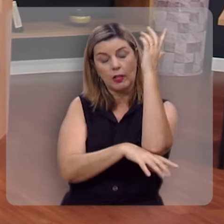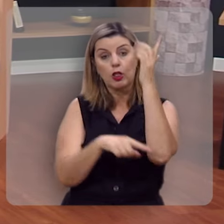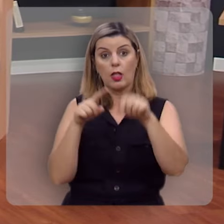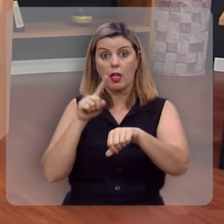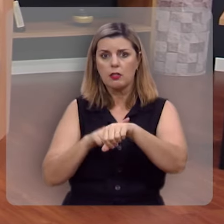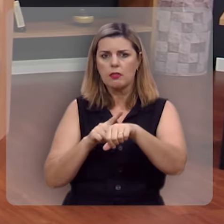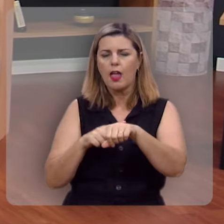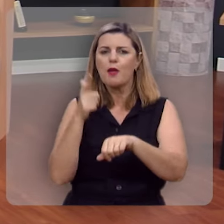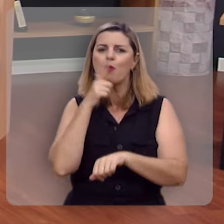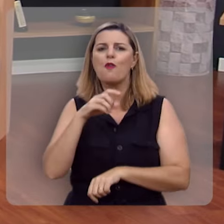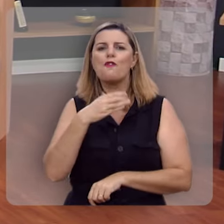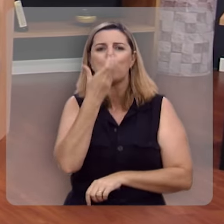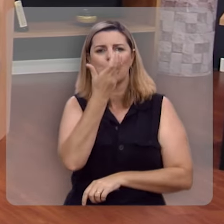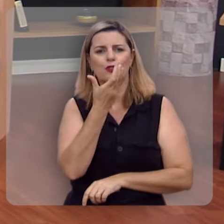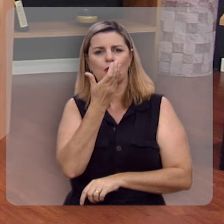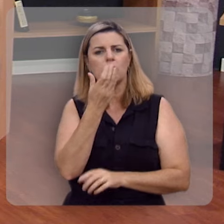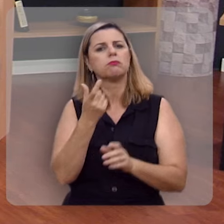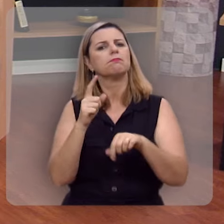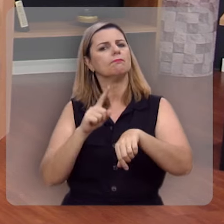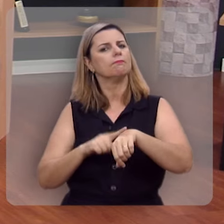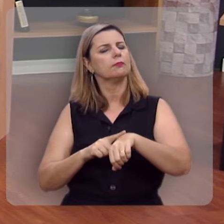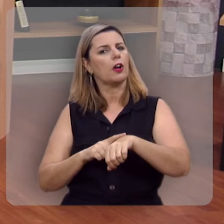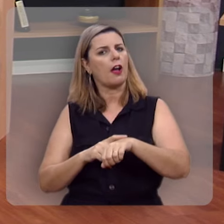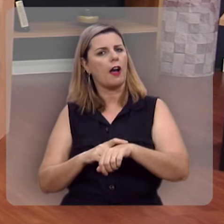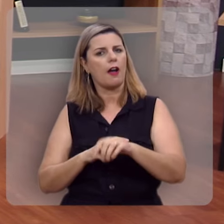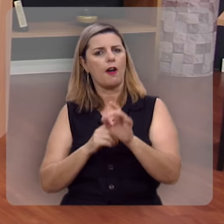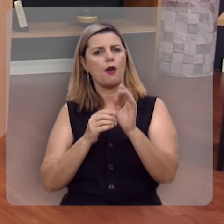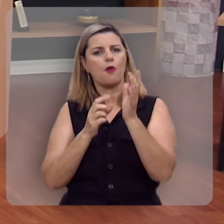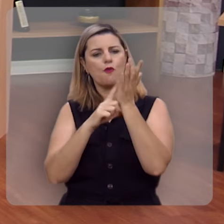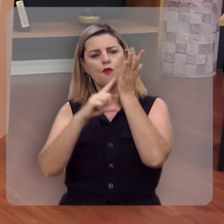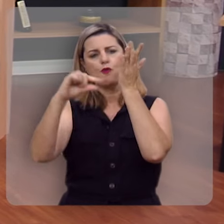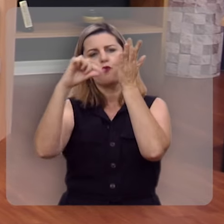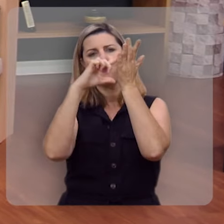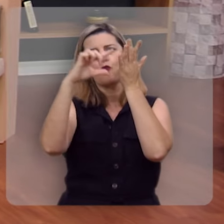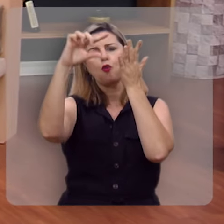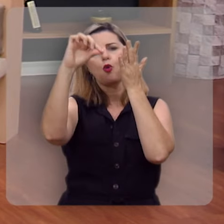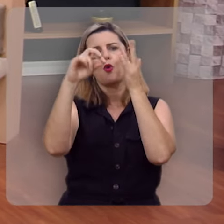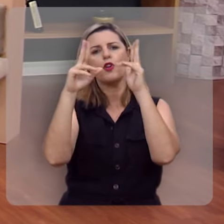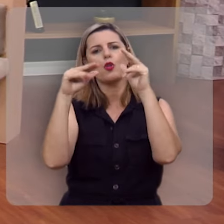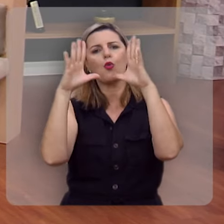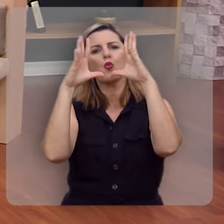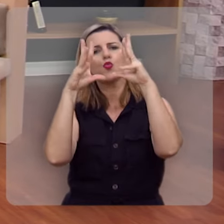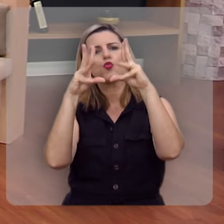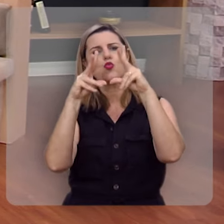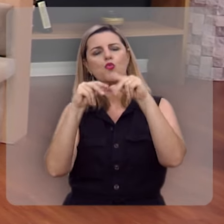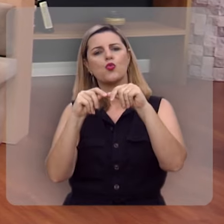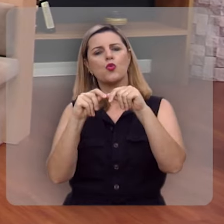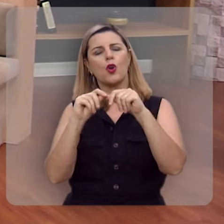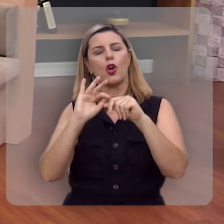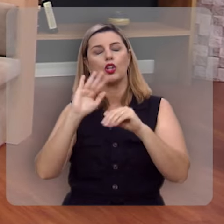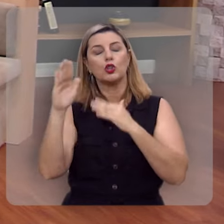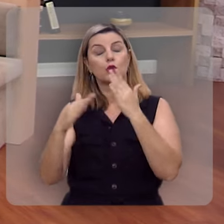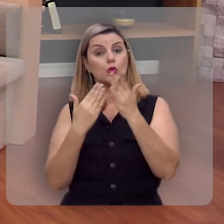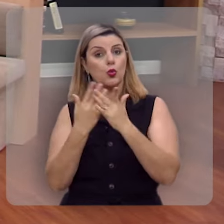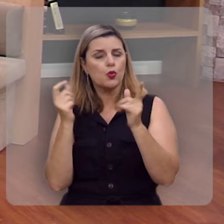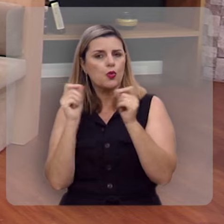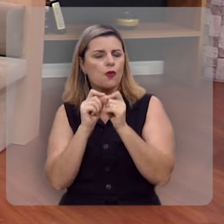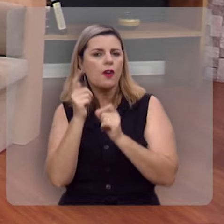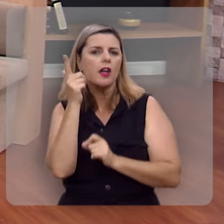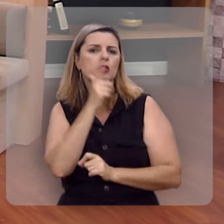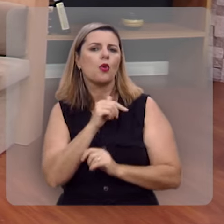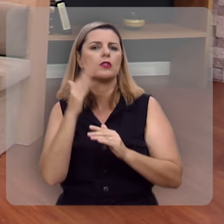no devido tempo, dá o seu fruto, e cuja folhagem não murcha; e tudo quanto ele faz será bem-sucedido.